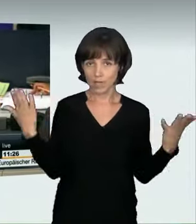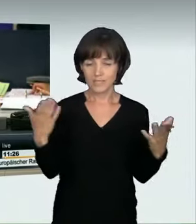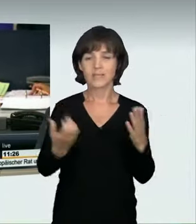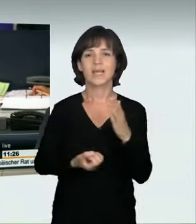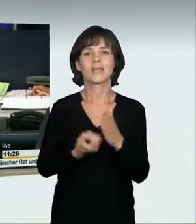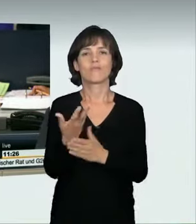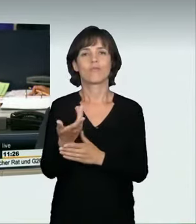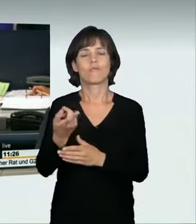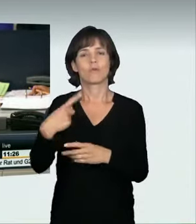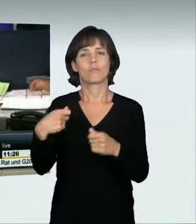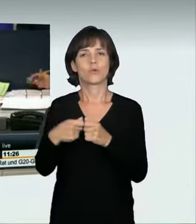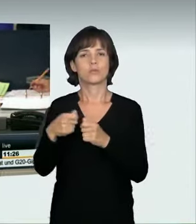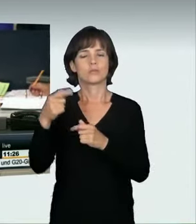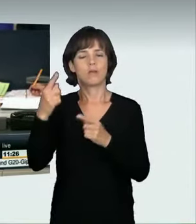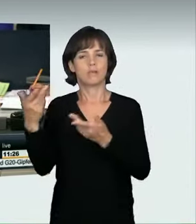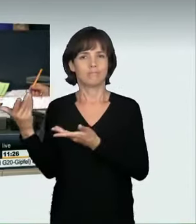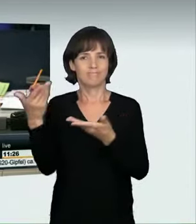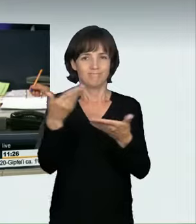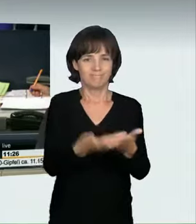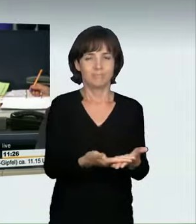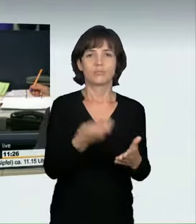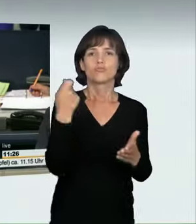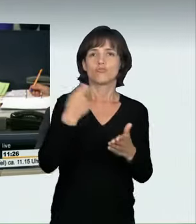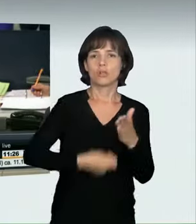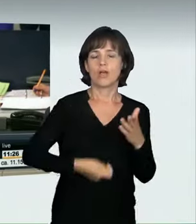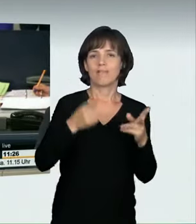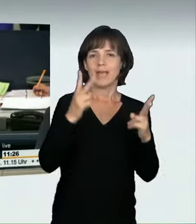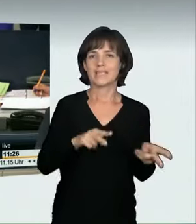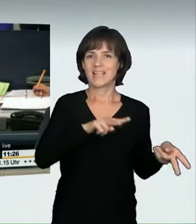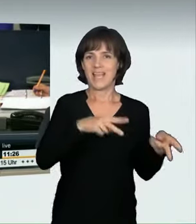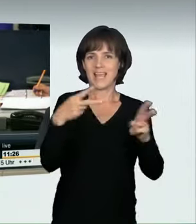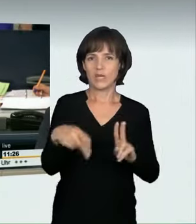eines Strafrechtsänderungsgesetzes – Strafbarkeit nicht genehmigter Kraftfahrzeugrennen